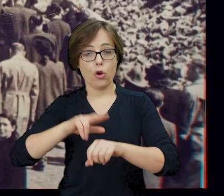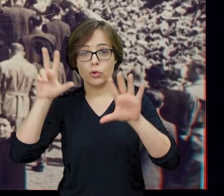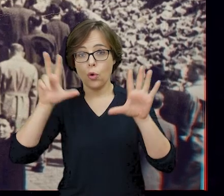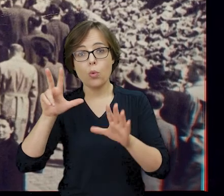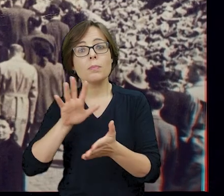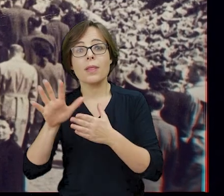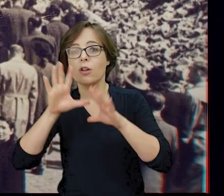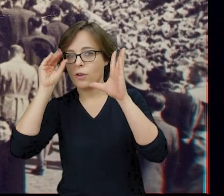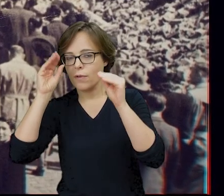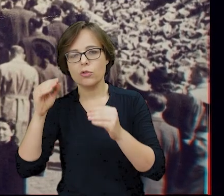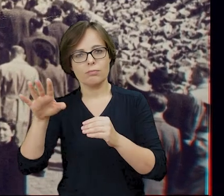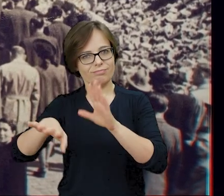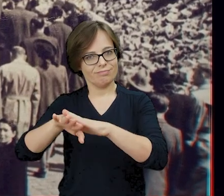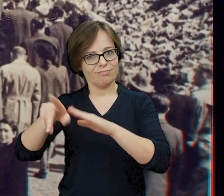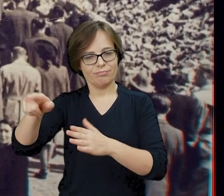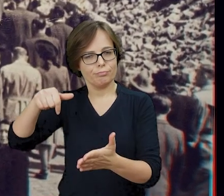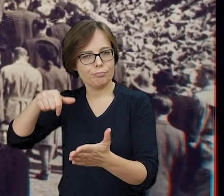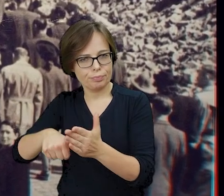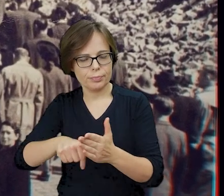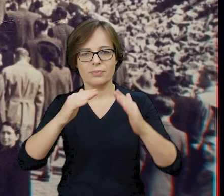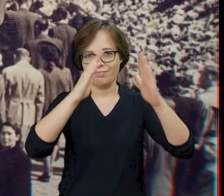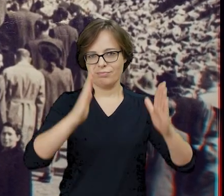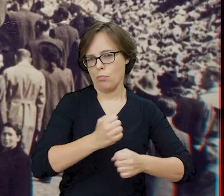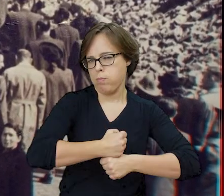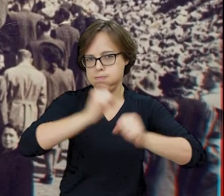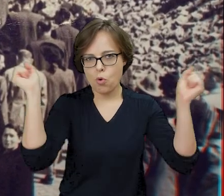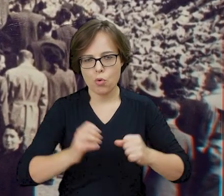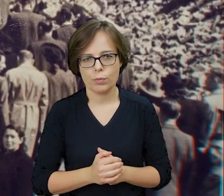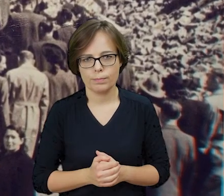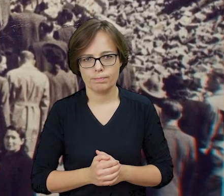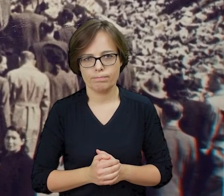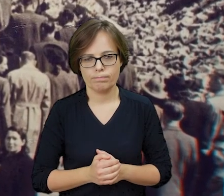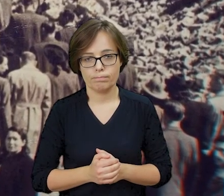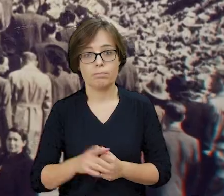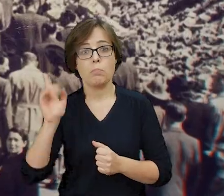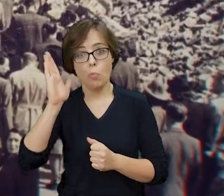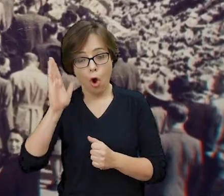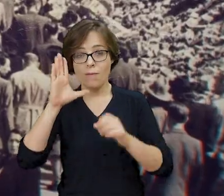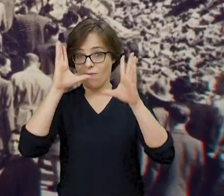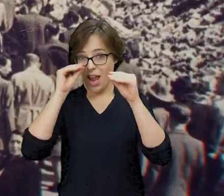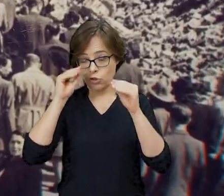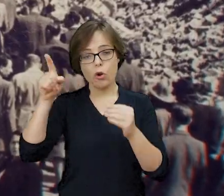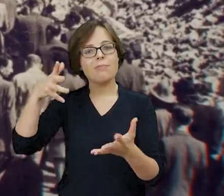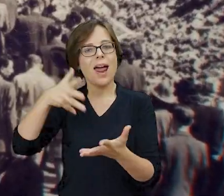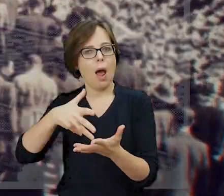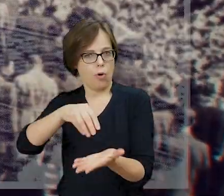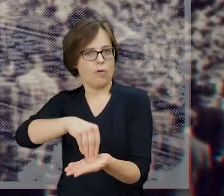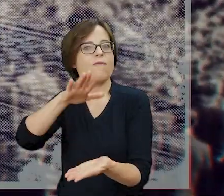detonujący ładunki wybuchowe umieszczone w synagodze. Późnym wieczorem zanotował w ostatnim raporcie: